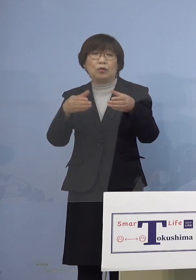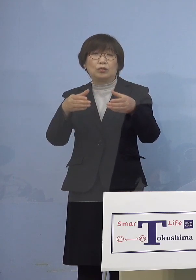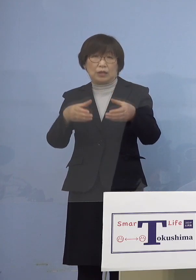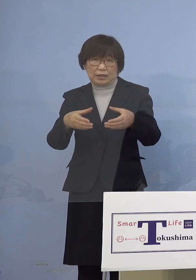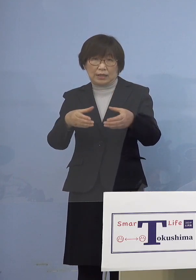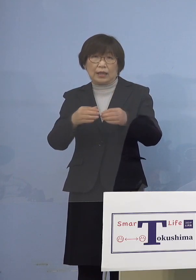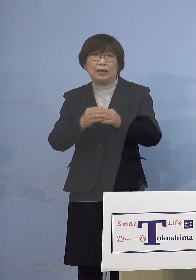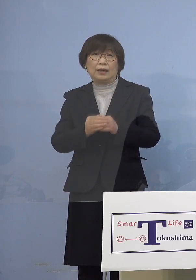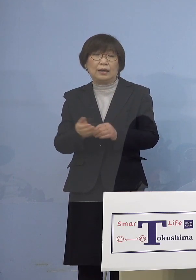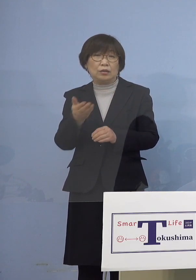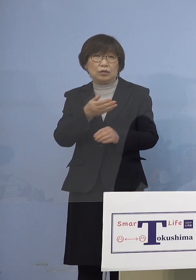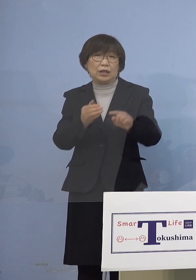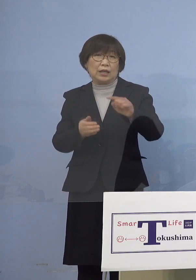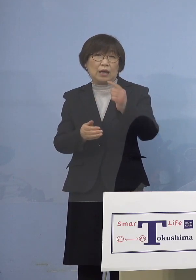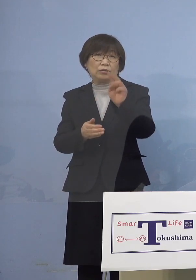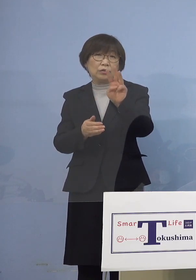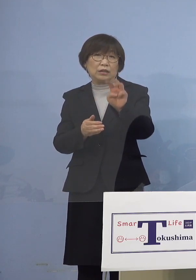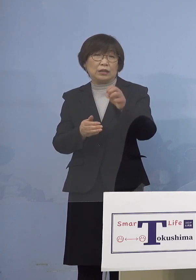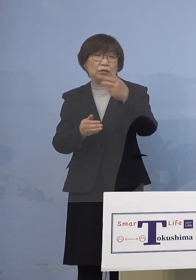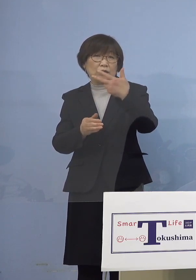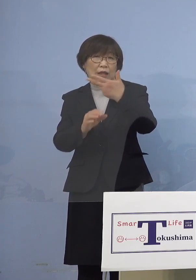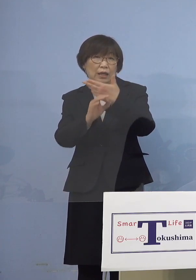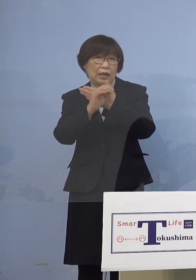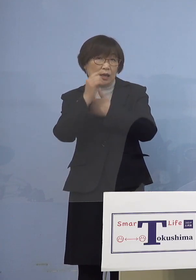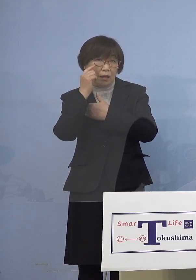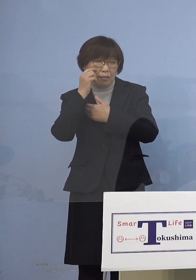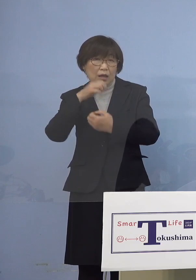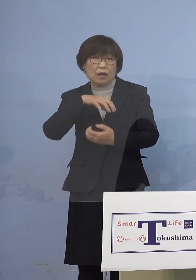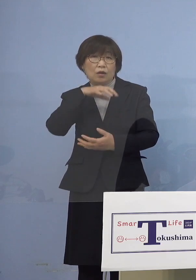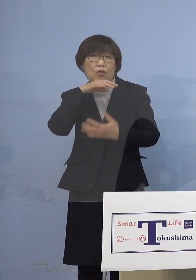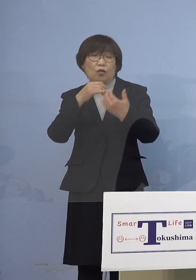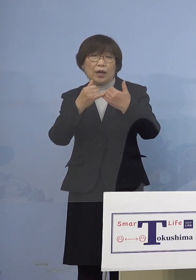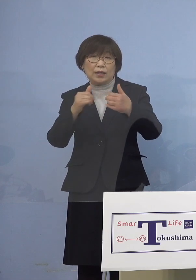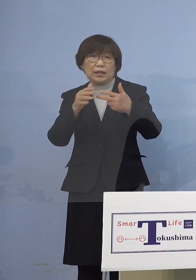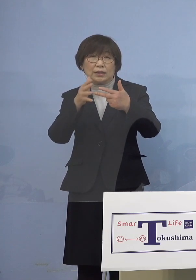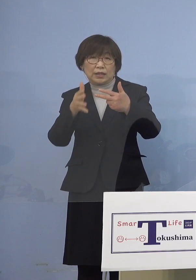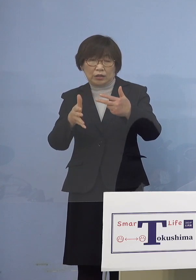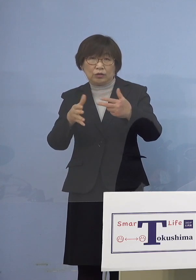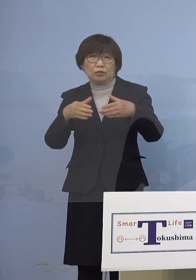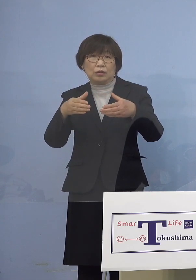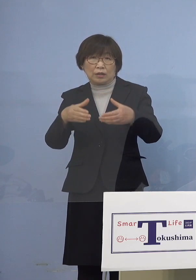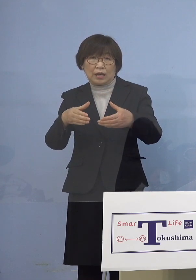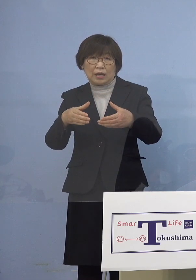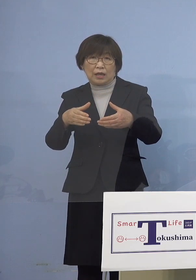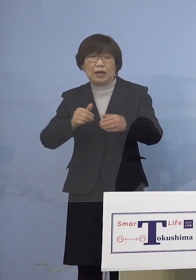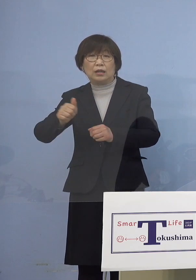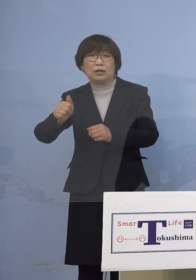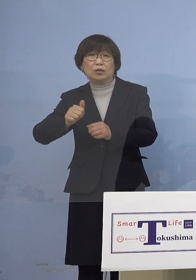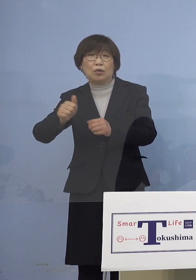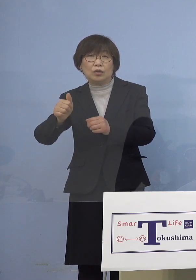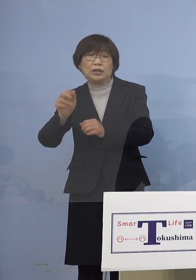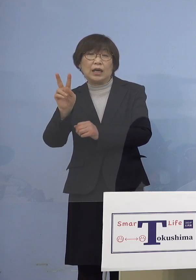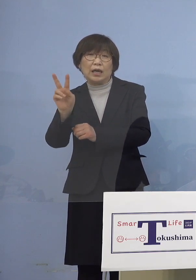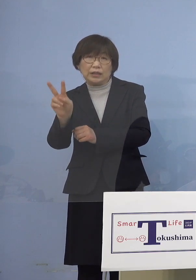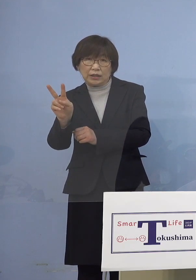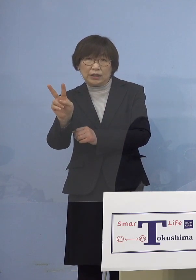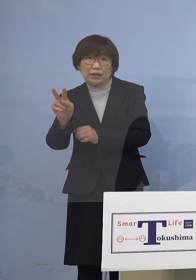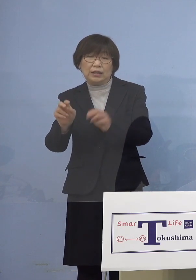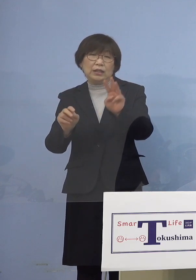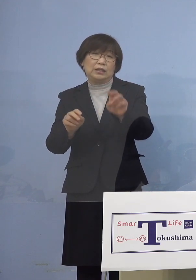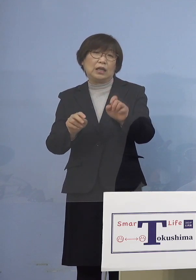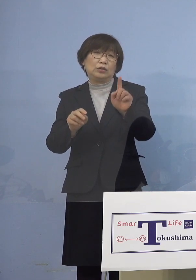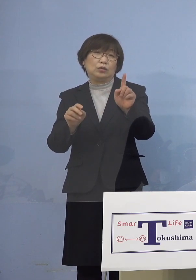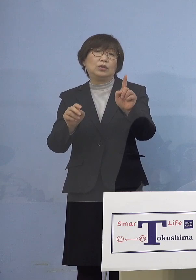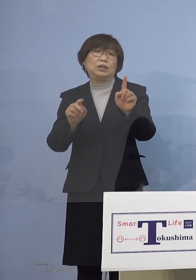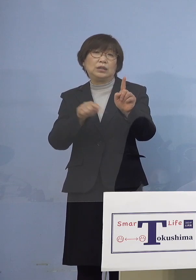次に「137例目高齢者施設クラスター」 利用者2名を加え31名のクラスターに